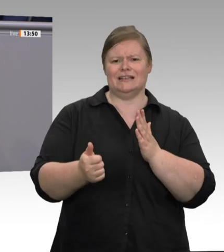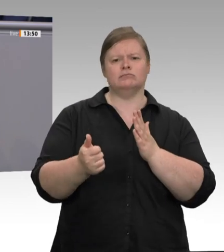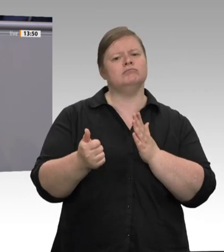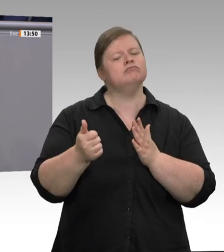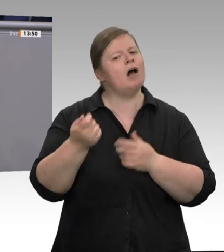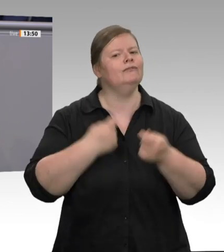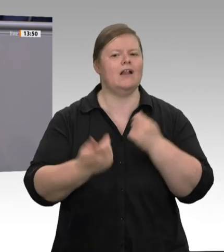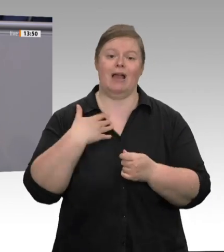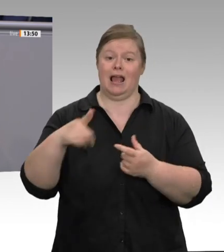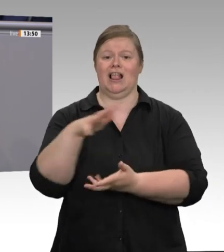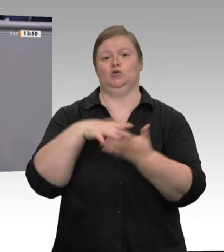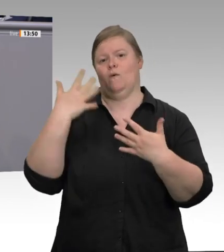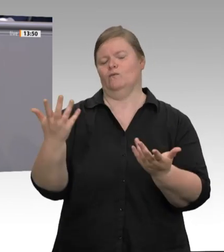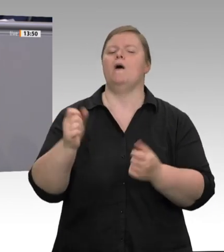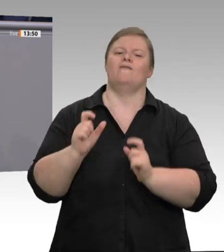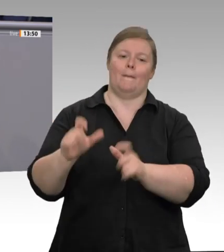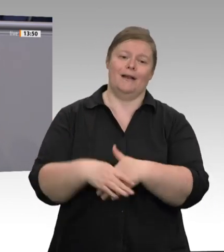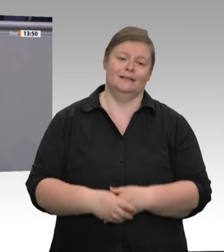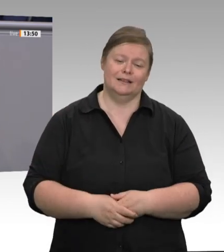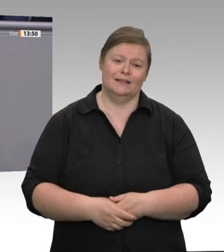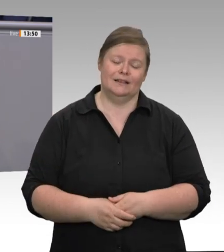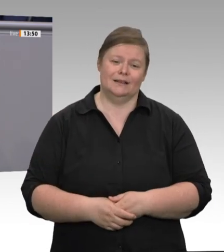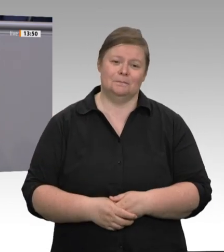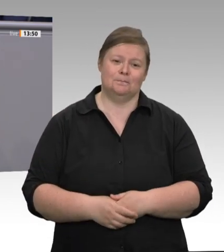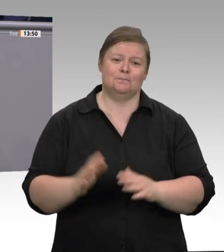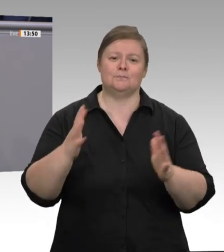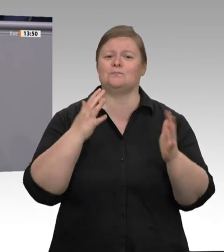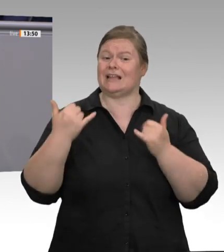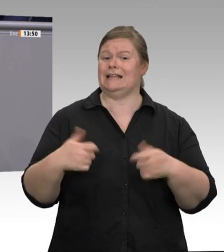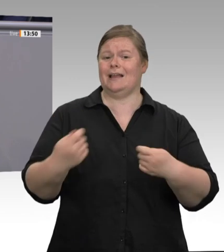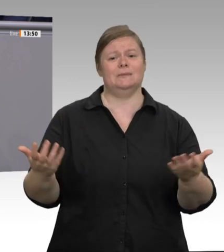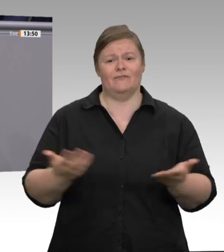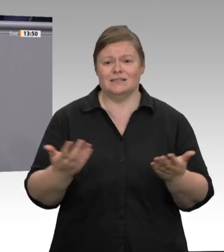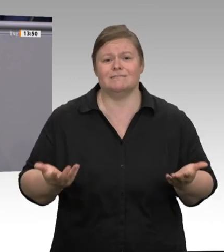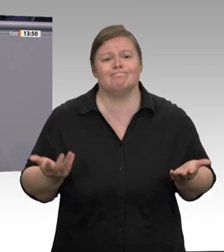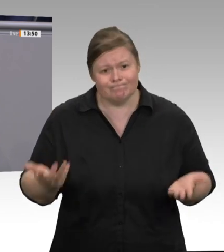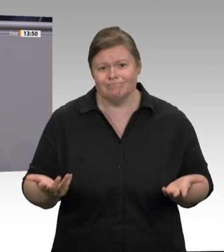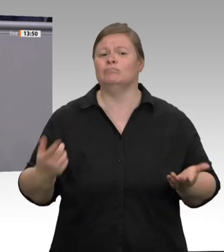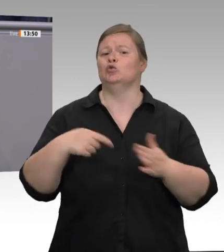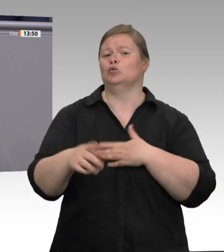verfehlten Politik. Gewinne über alles, Löhne drücken und Leute bescheißen!